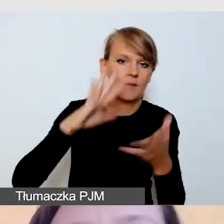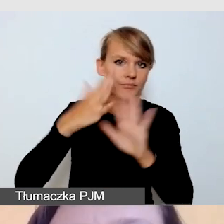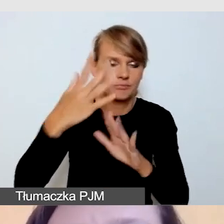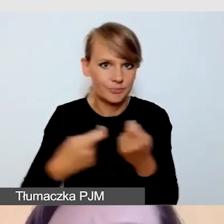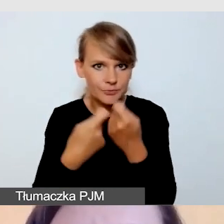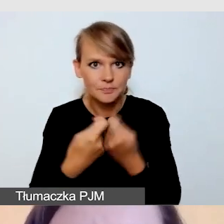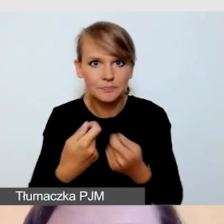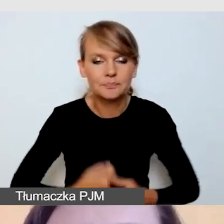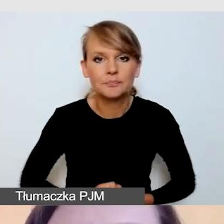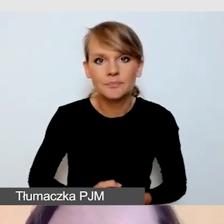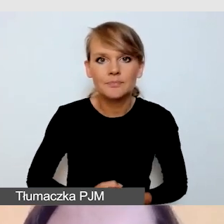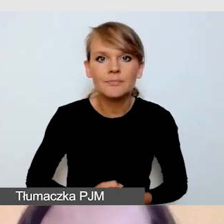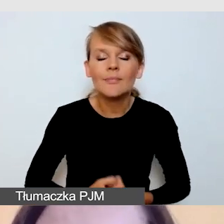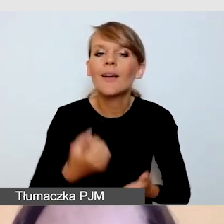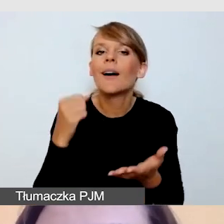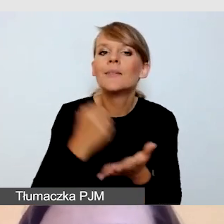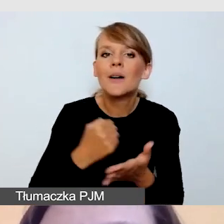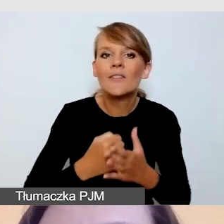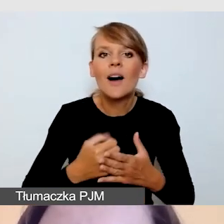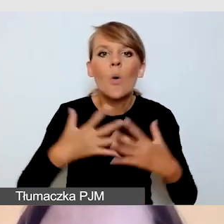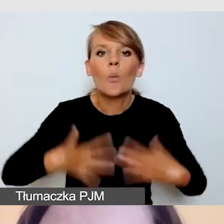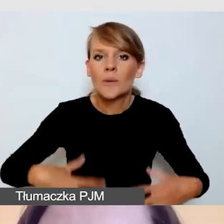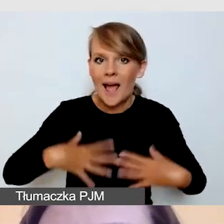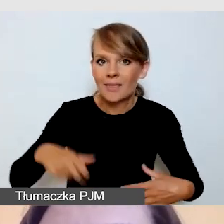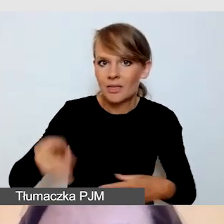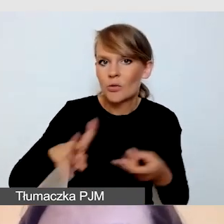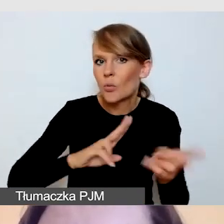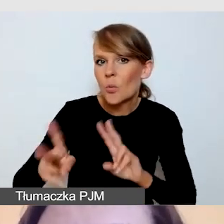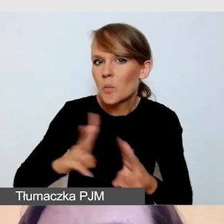Co do ubrania tłumacza, zazwyczaj dbamy o to,